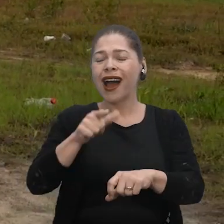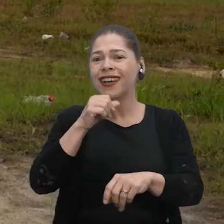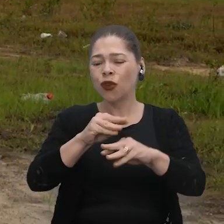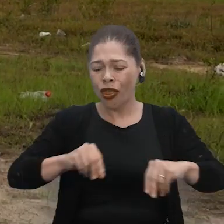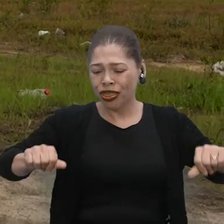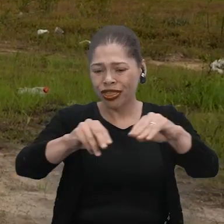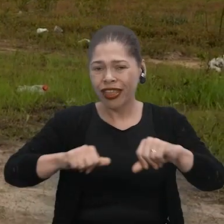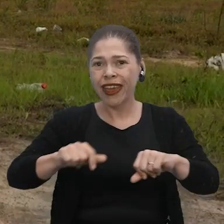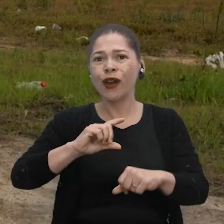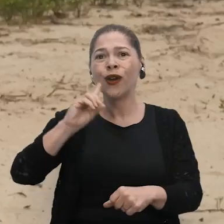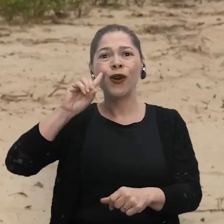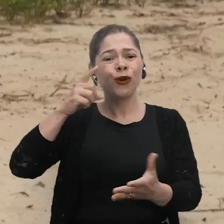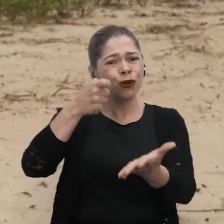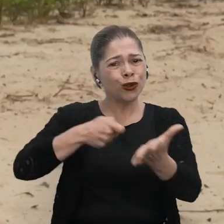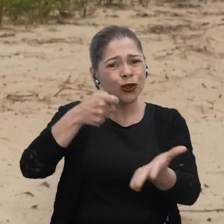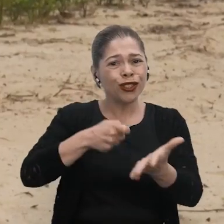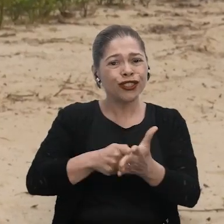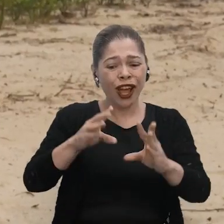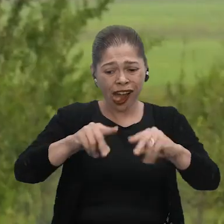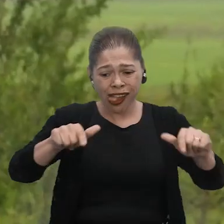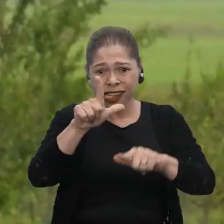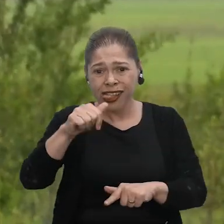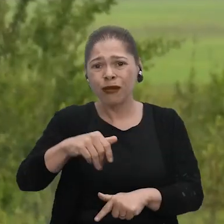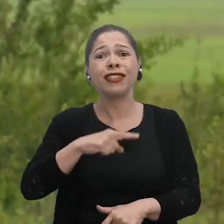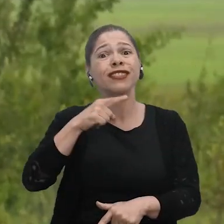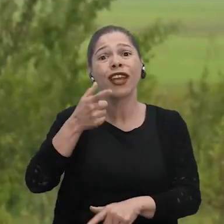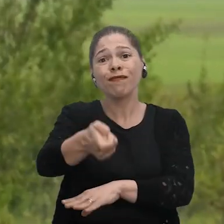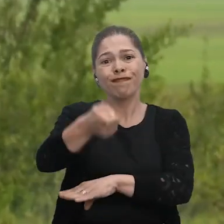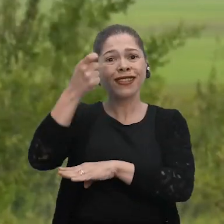A gente passa o dia todo lutando nesse lamaçal e ainda não pega 10 kg de peixe.